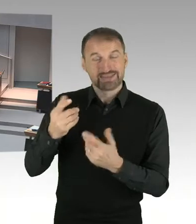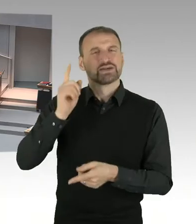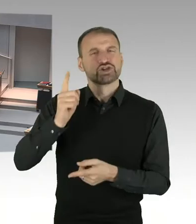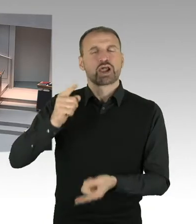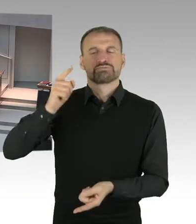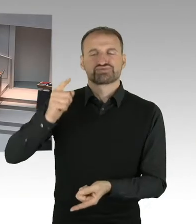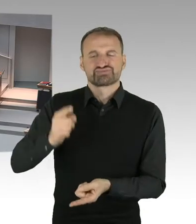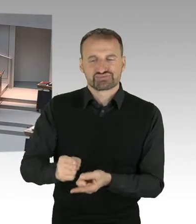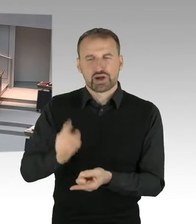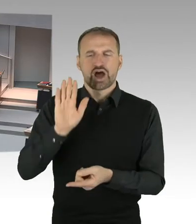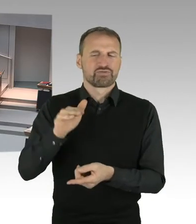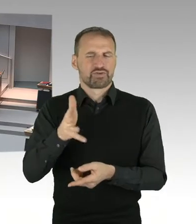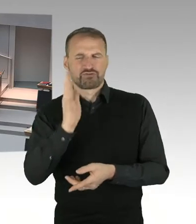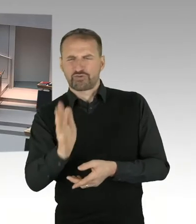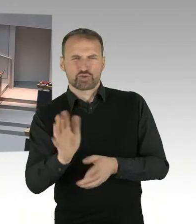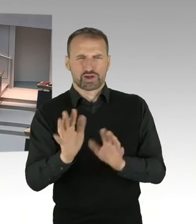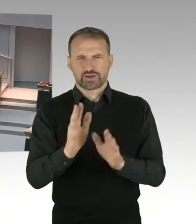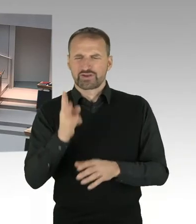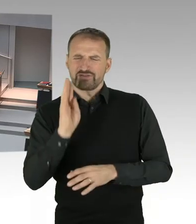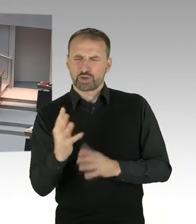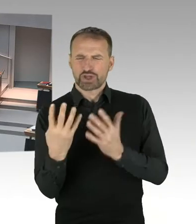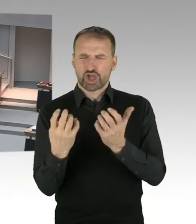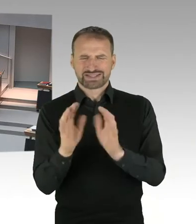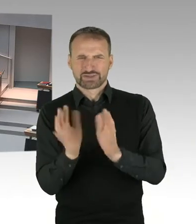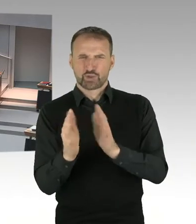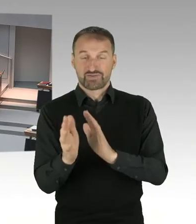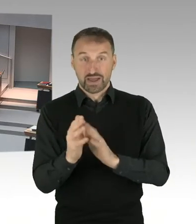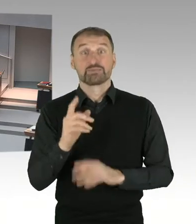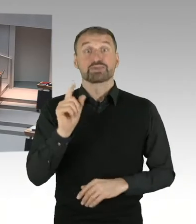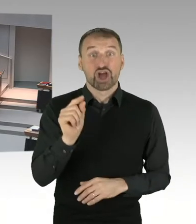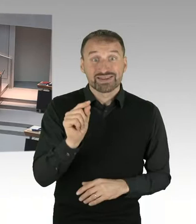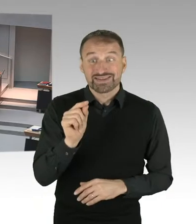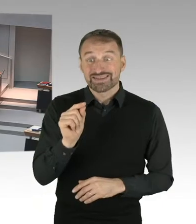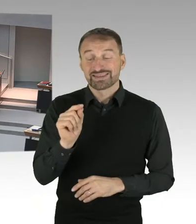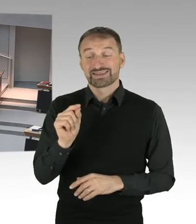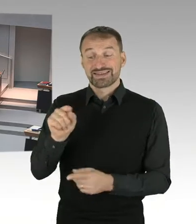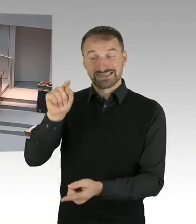damit eben die Steuerbelastung insgesamt gleich bleibt. Die Steuerbelastung und dass die insgesamt gleich bleibt,